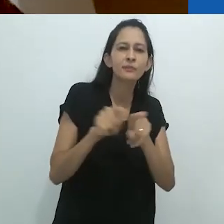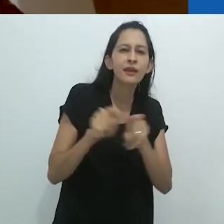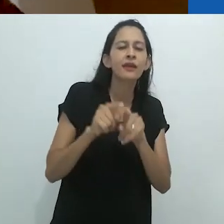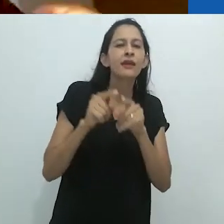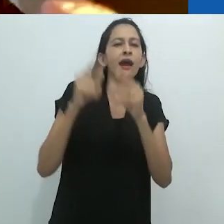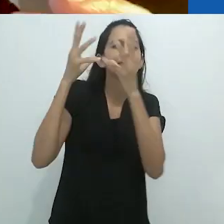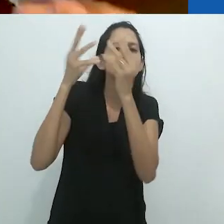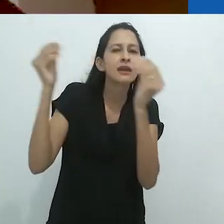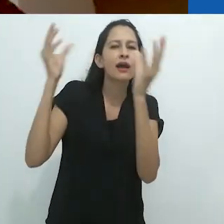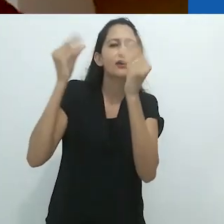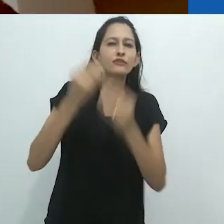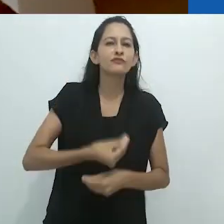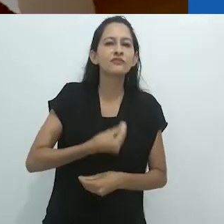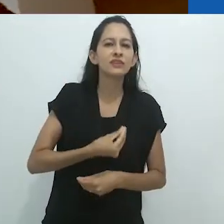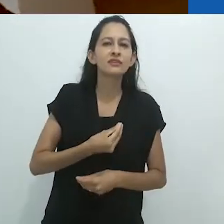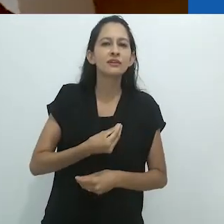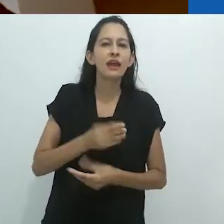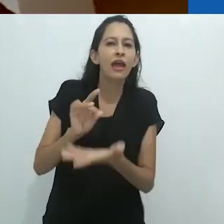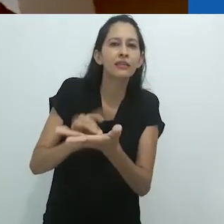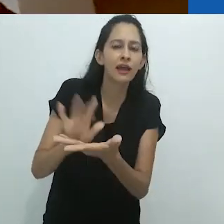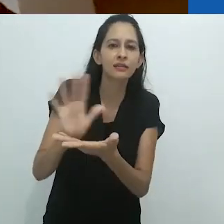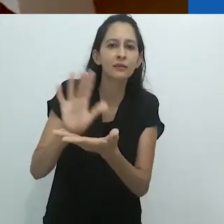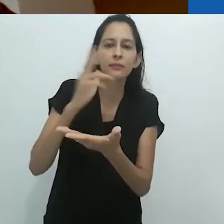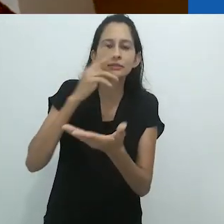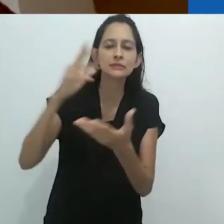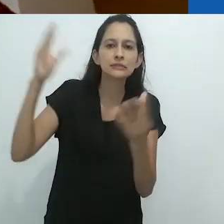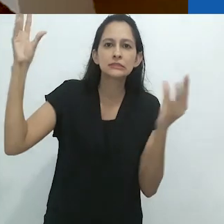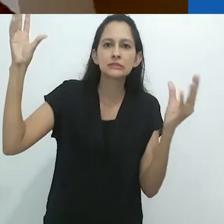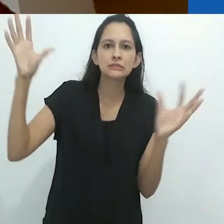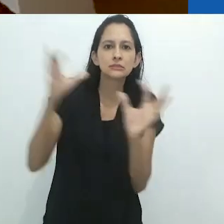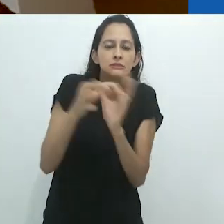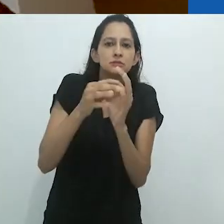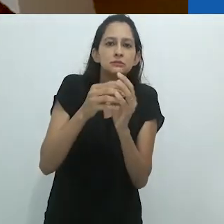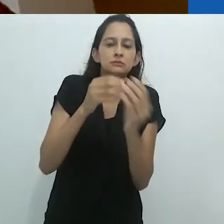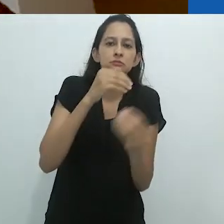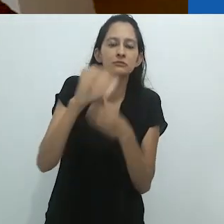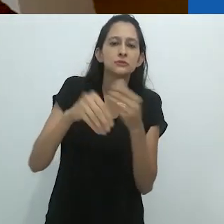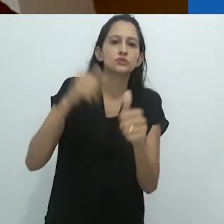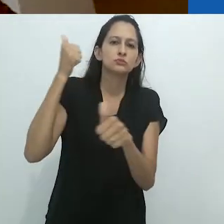o Surrealismo tomaram seu lugar,